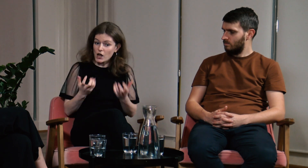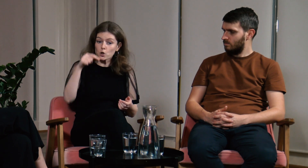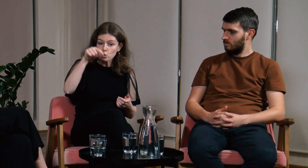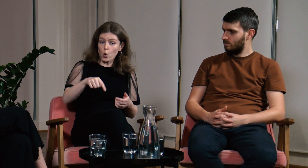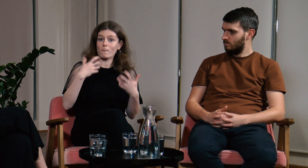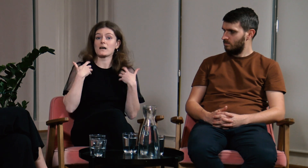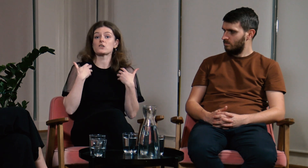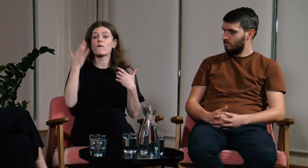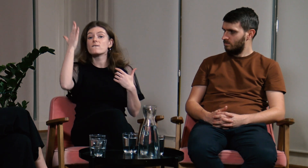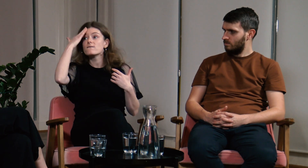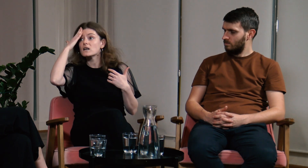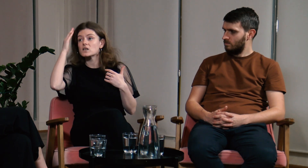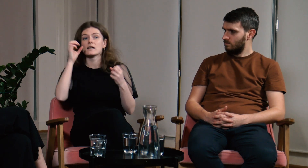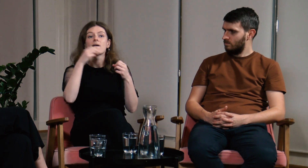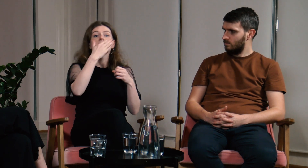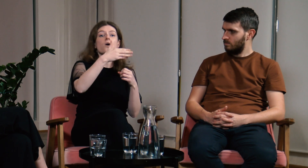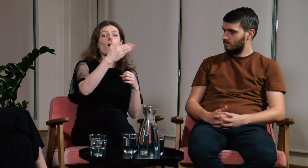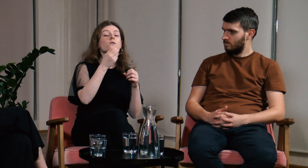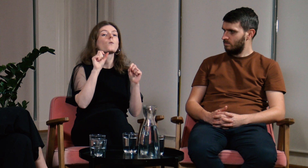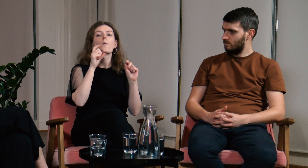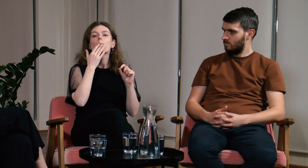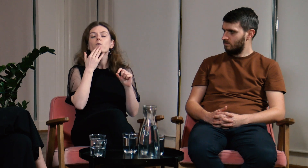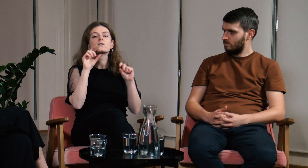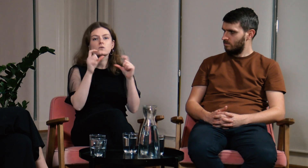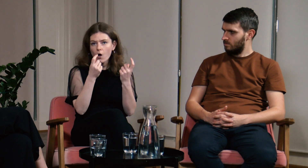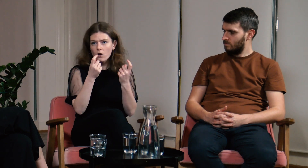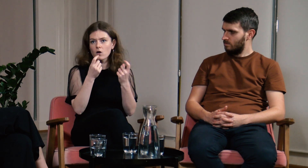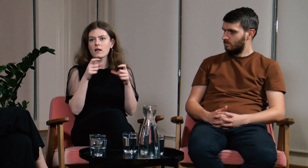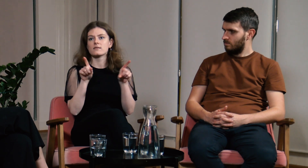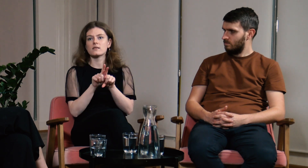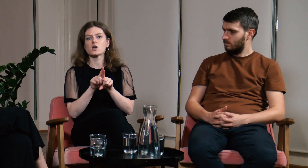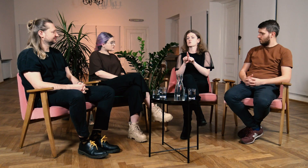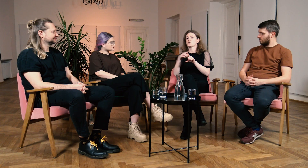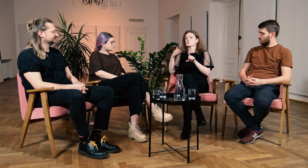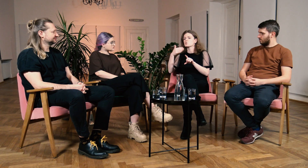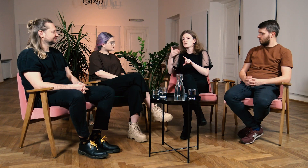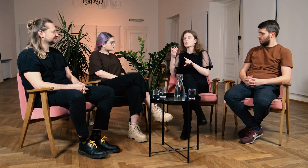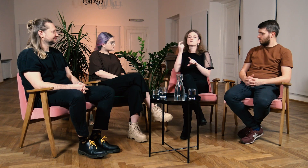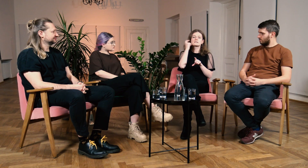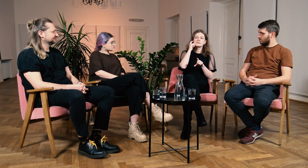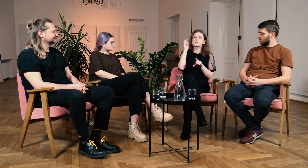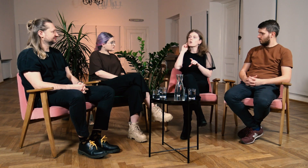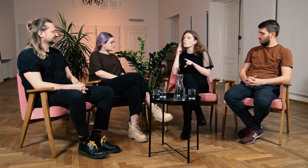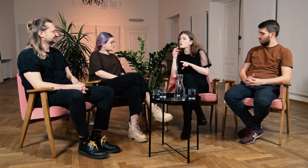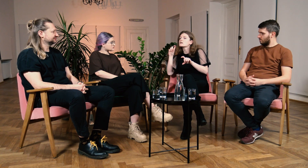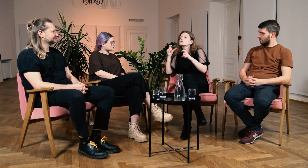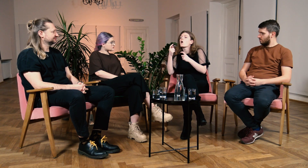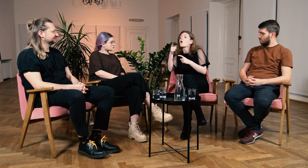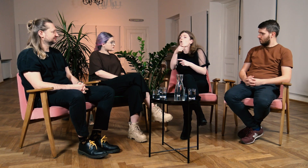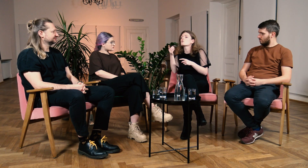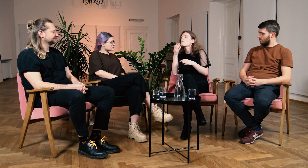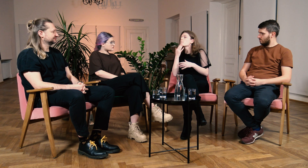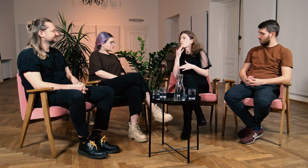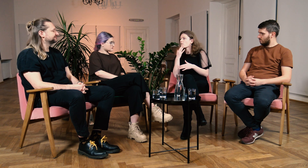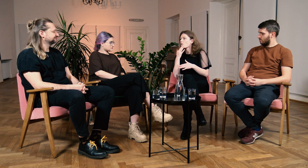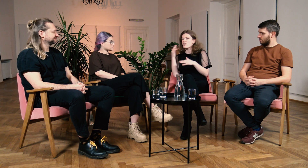Chcę tu na żywo wiedzieć co mówi wykładowca oraz słyszący i g/Głusi studenci.